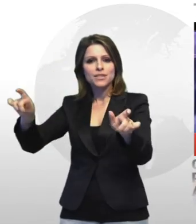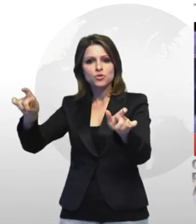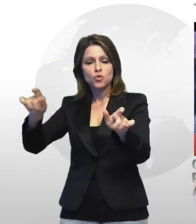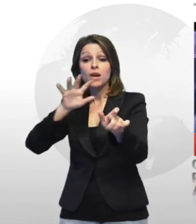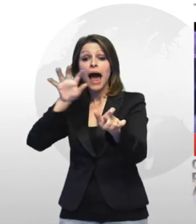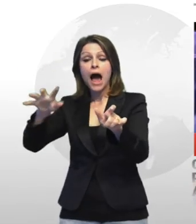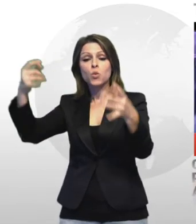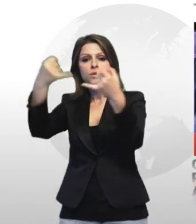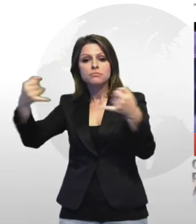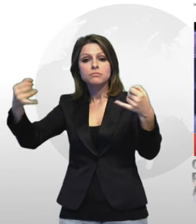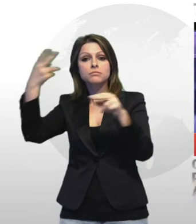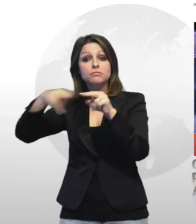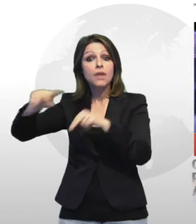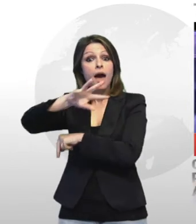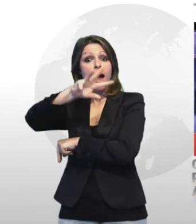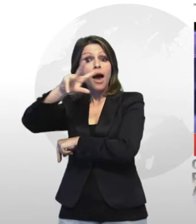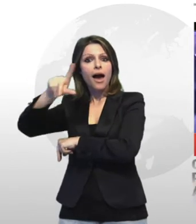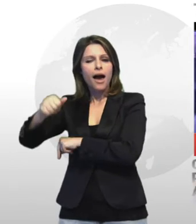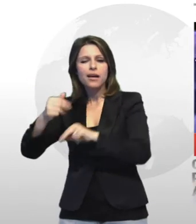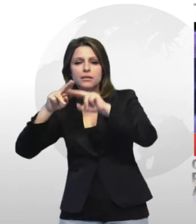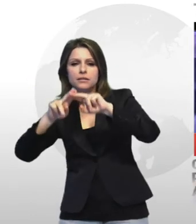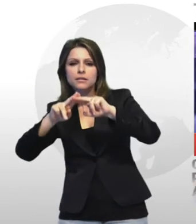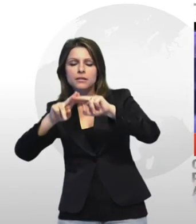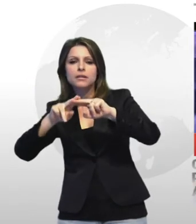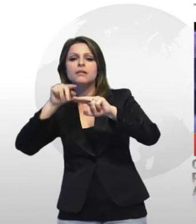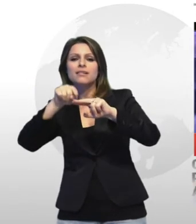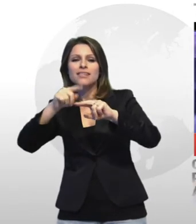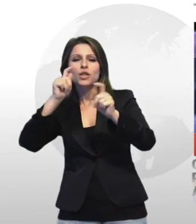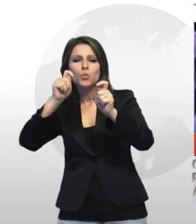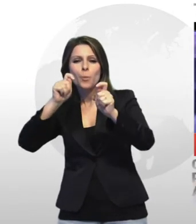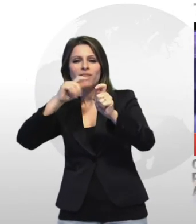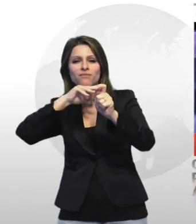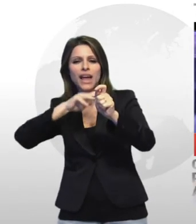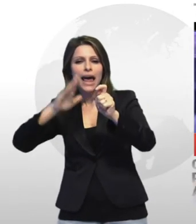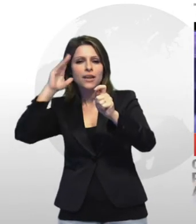nel tentativo di liberare 5 persone arrestate perchè sorprese dei militari